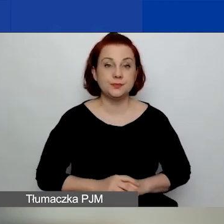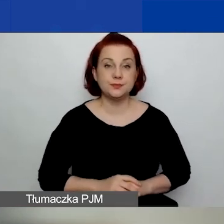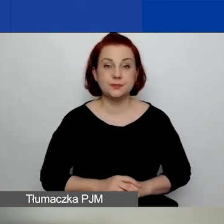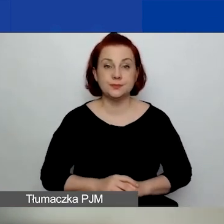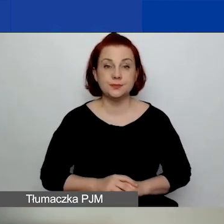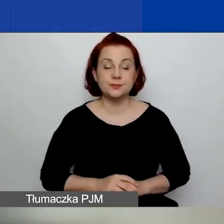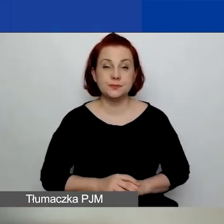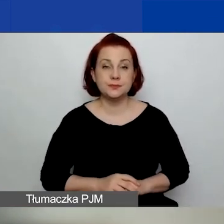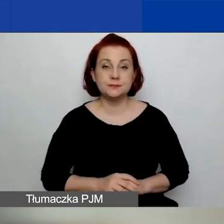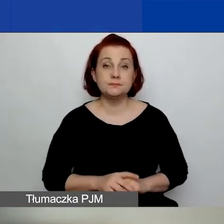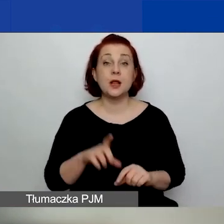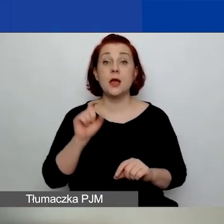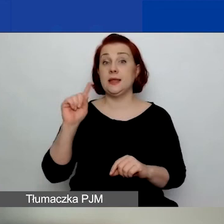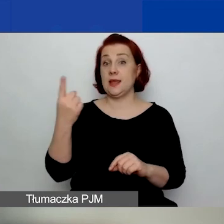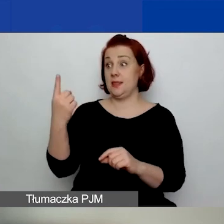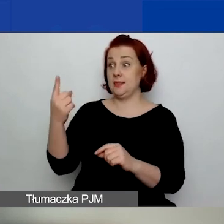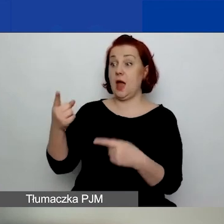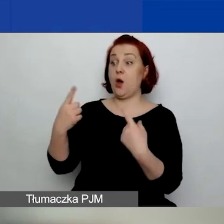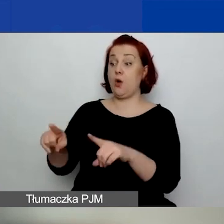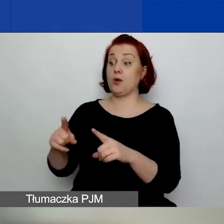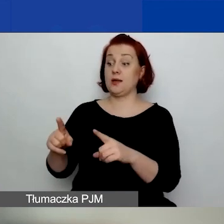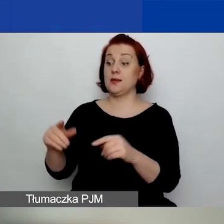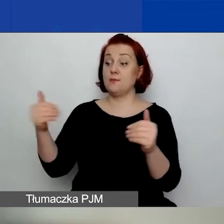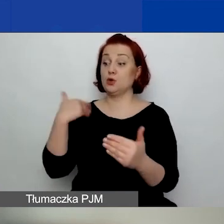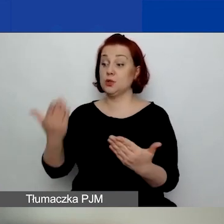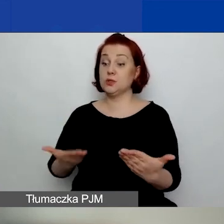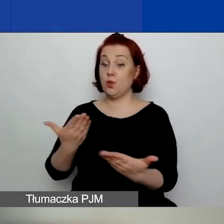Jedna organizacja może złożyć w tym konkursie